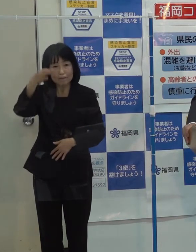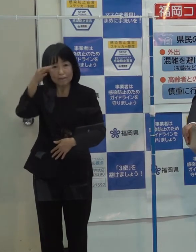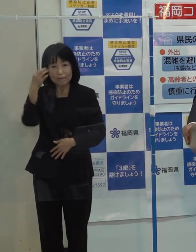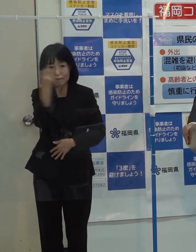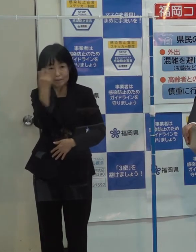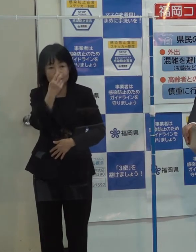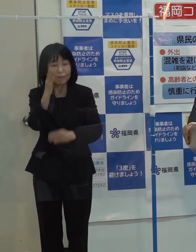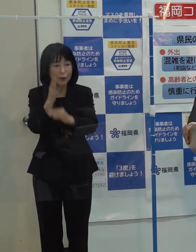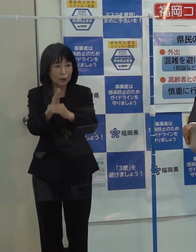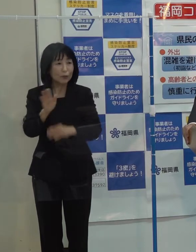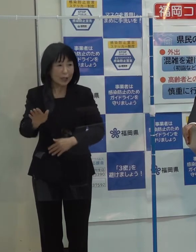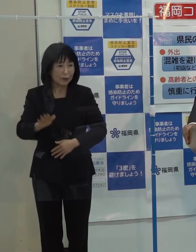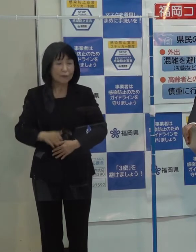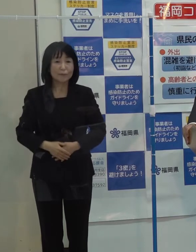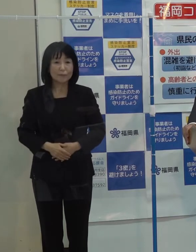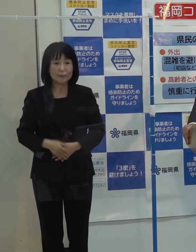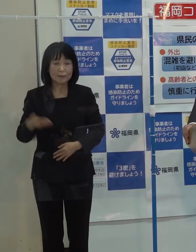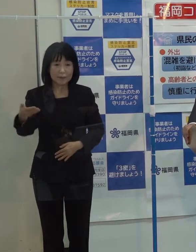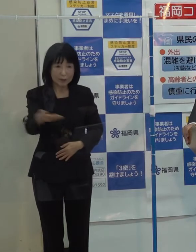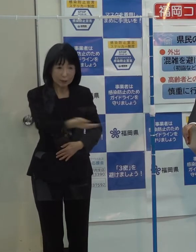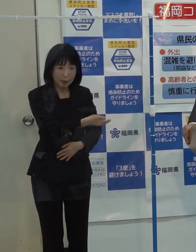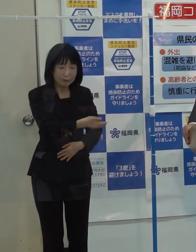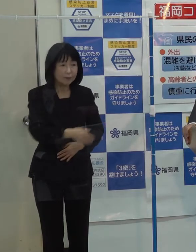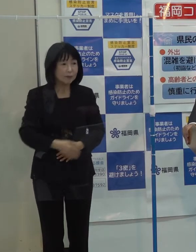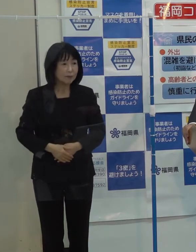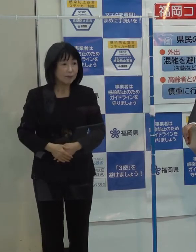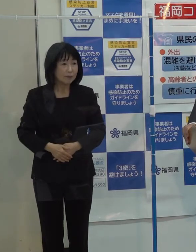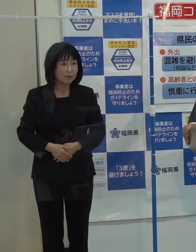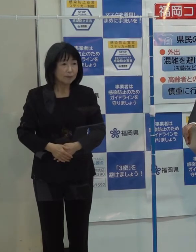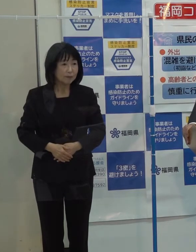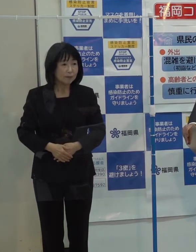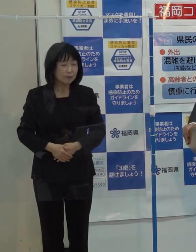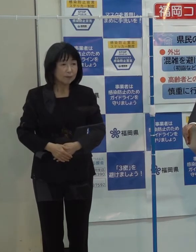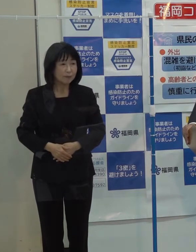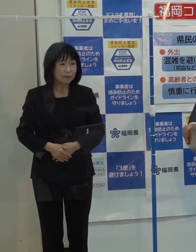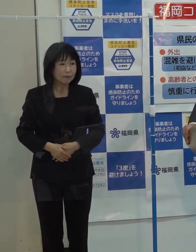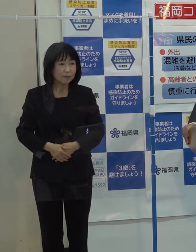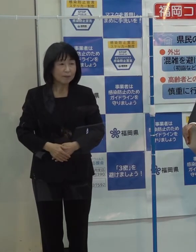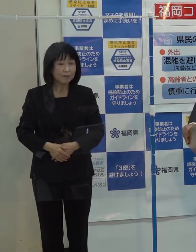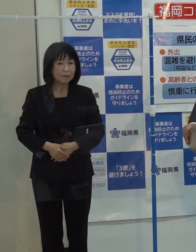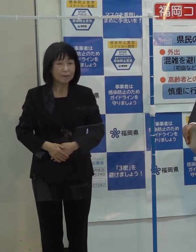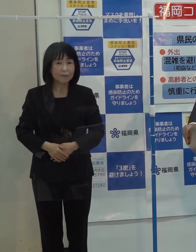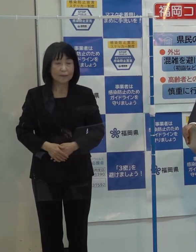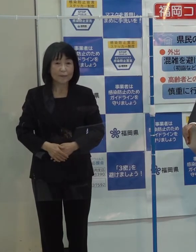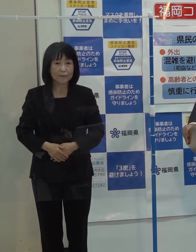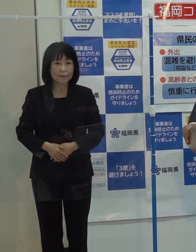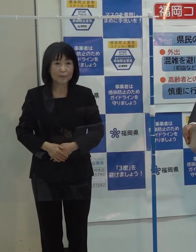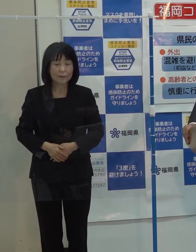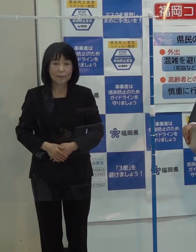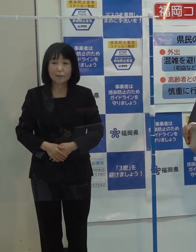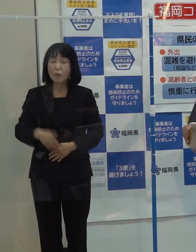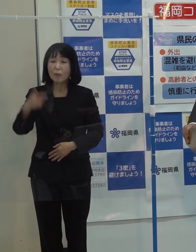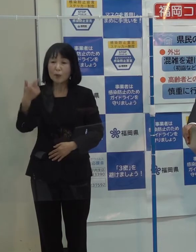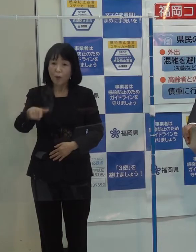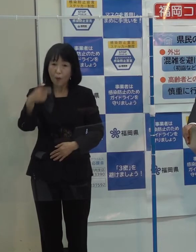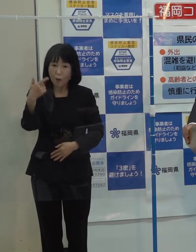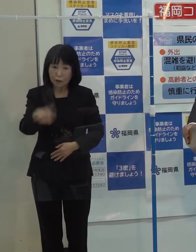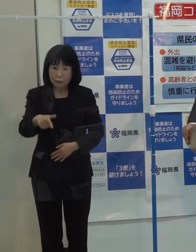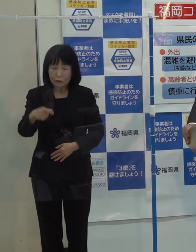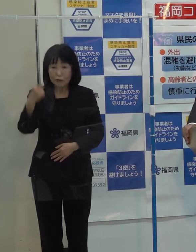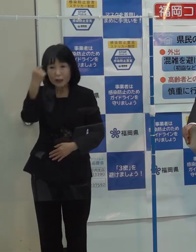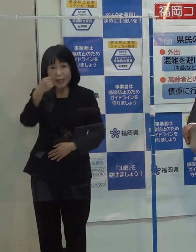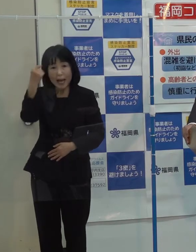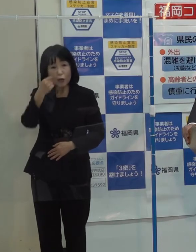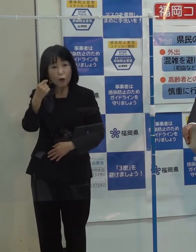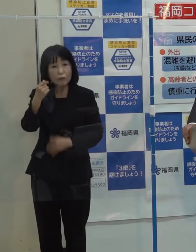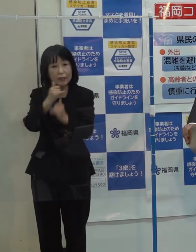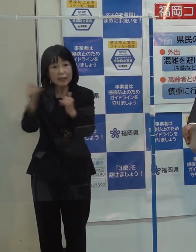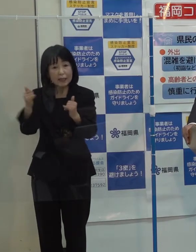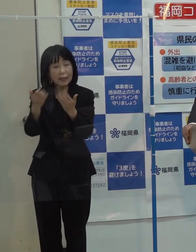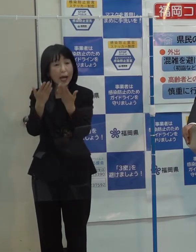（記者）併せて これは県の則を越えてしまいますが いわゆる教育 外国人学校の話であるとか インターナショナルスクールとか